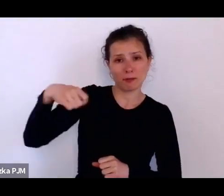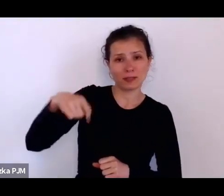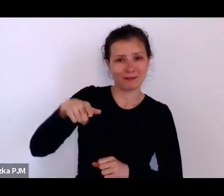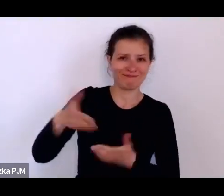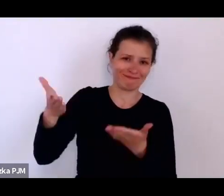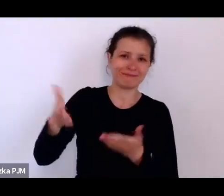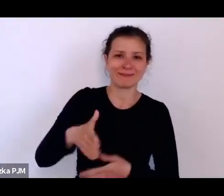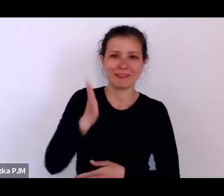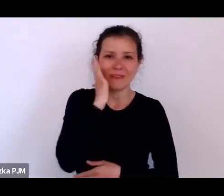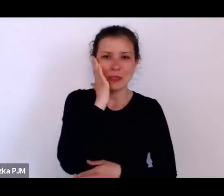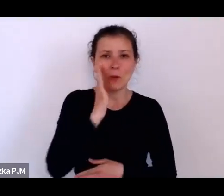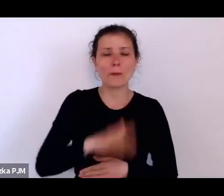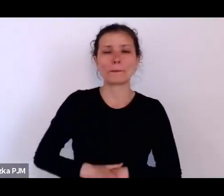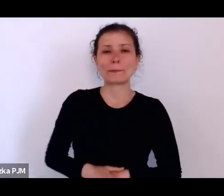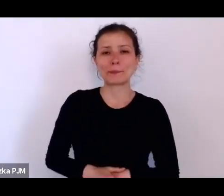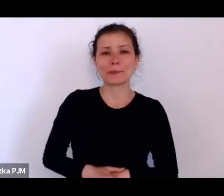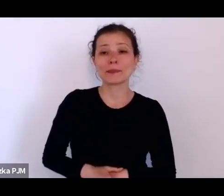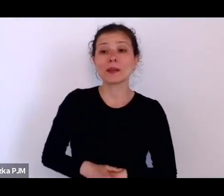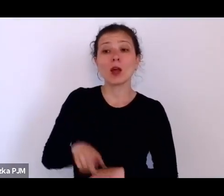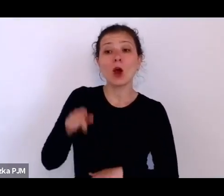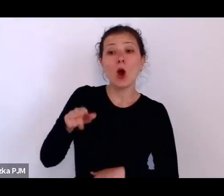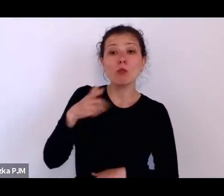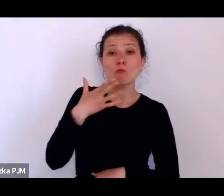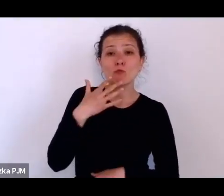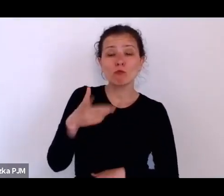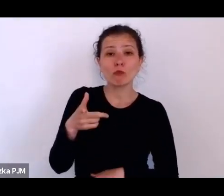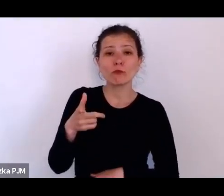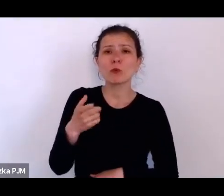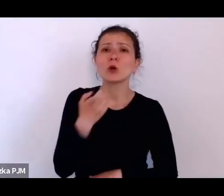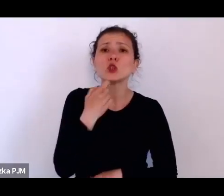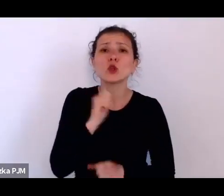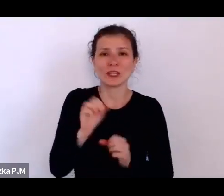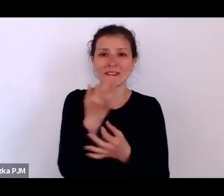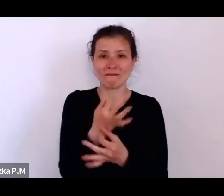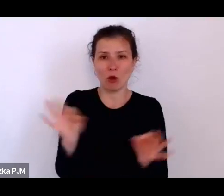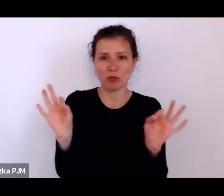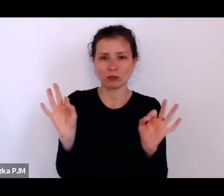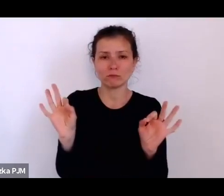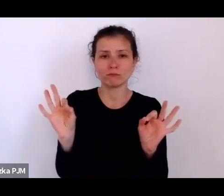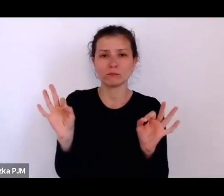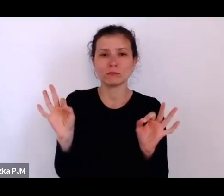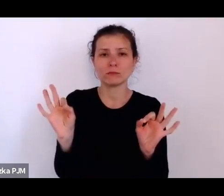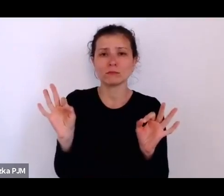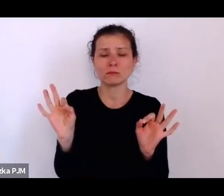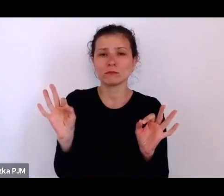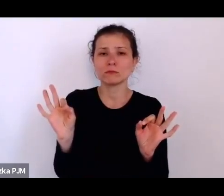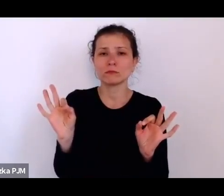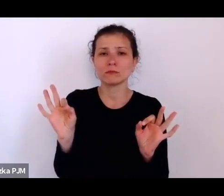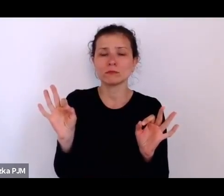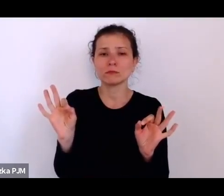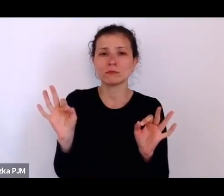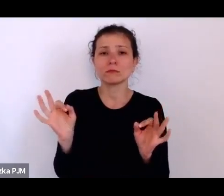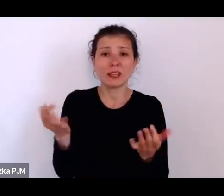który określał, czym jest wolność i na czym polega wolność.